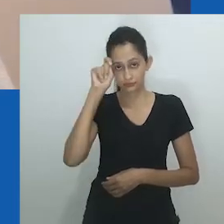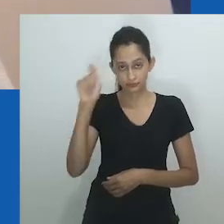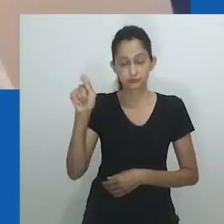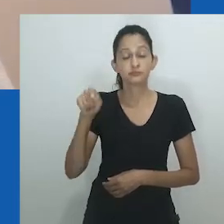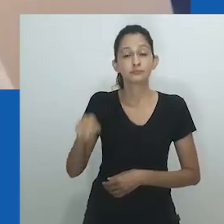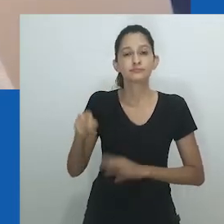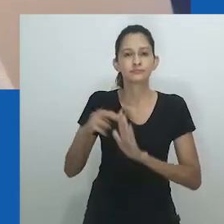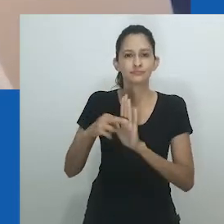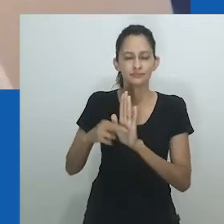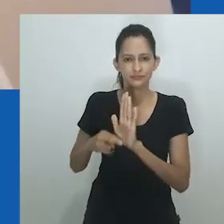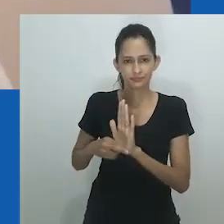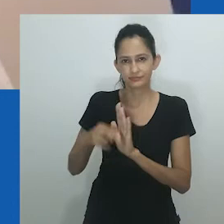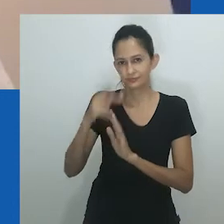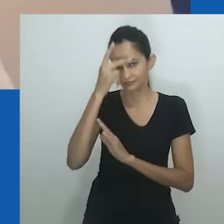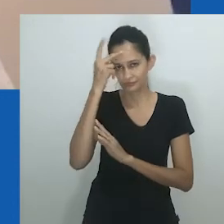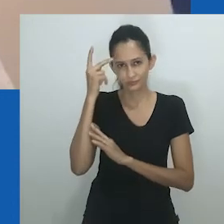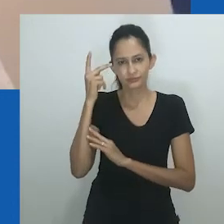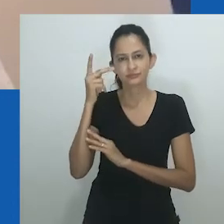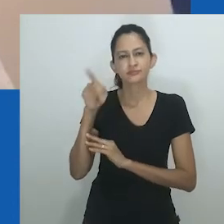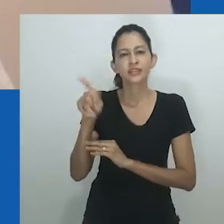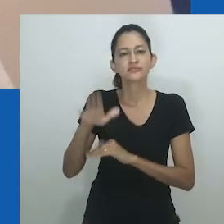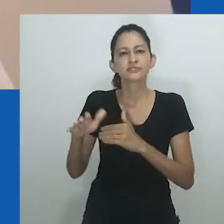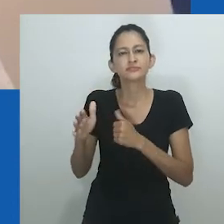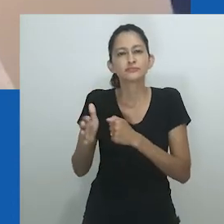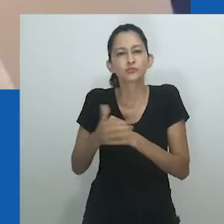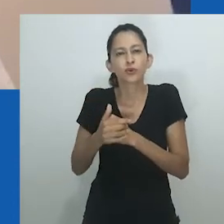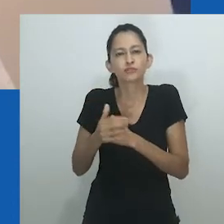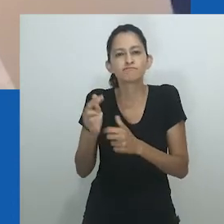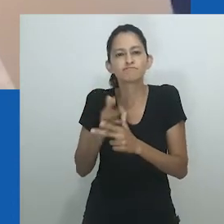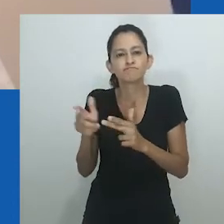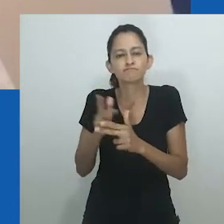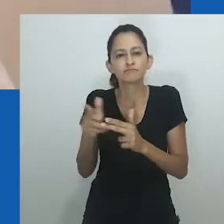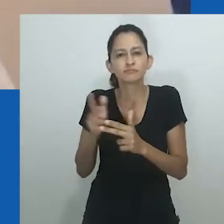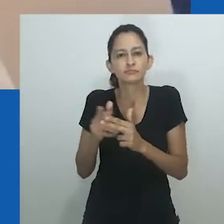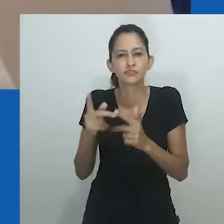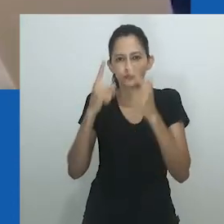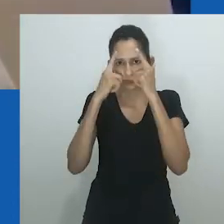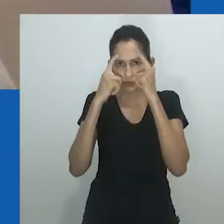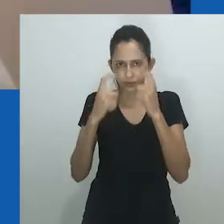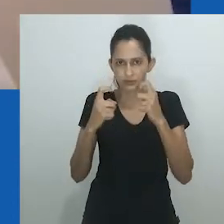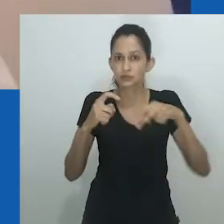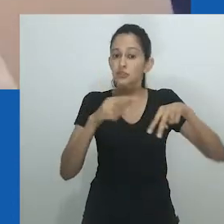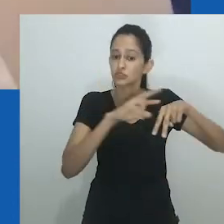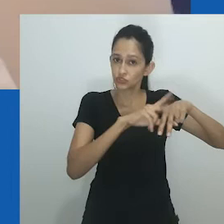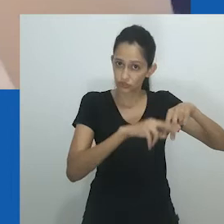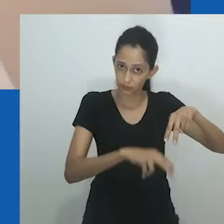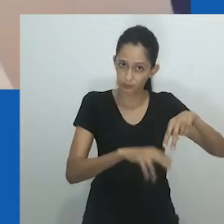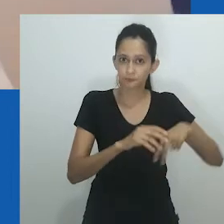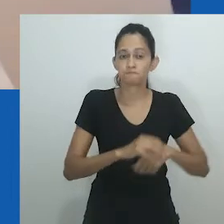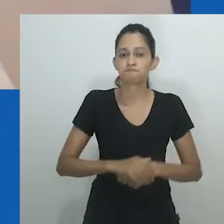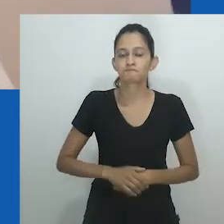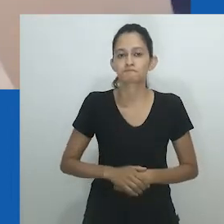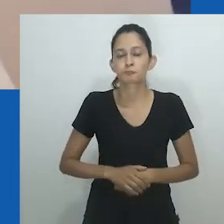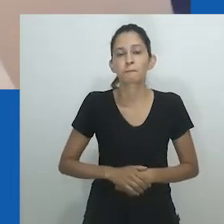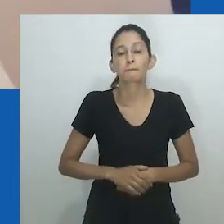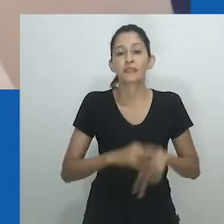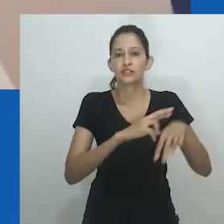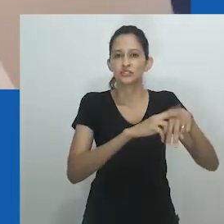A dinâmica de poder subjacente em qualquer uma das categorias precisa ser compreendida com cautela,